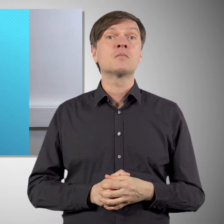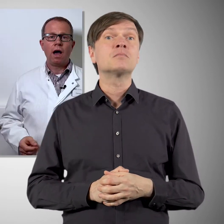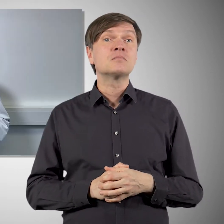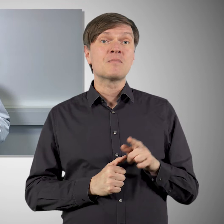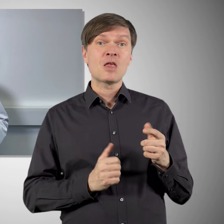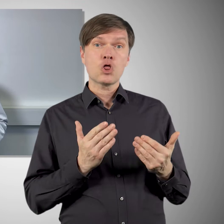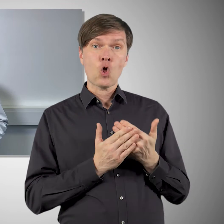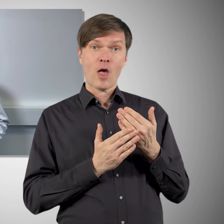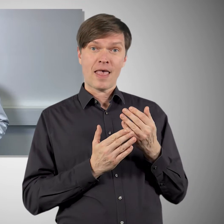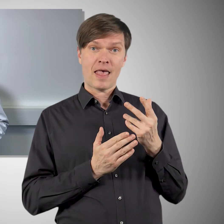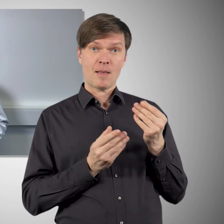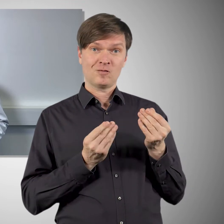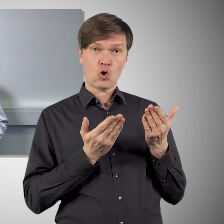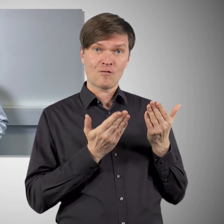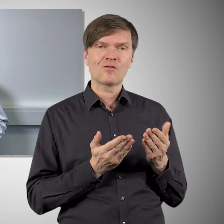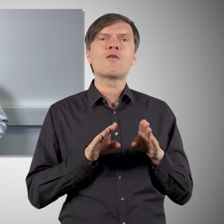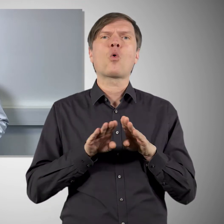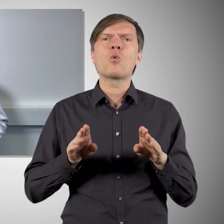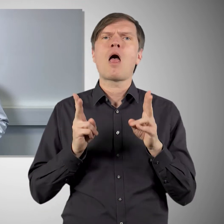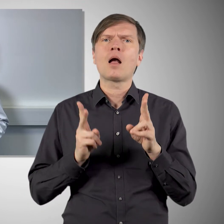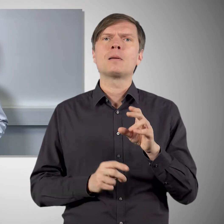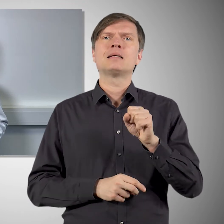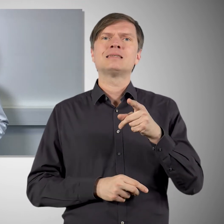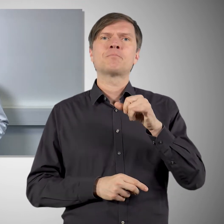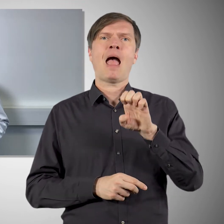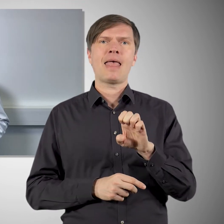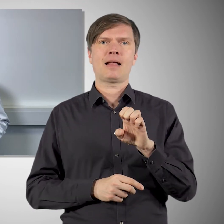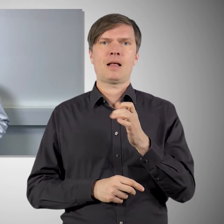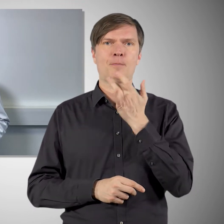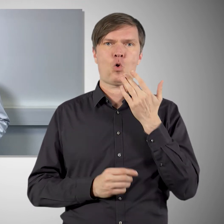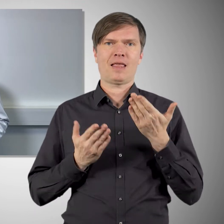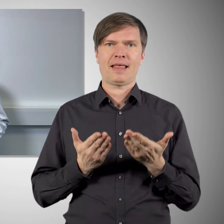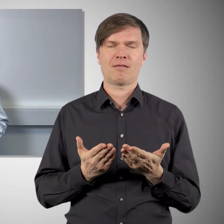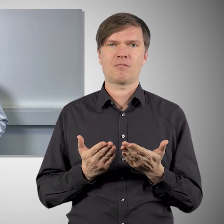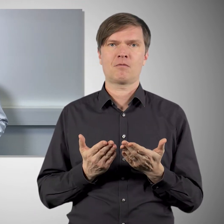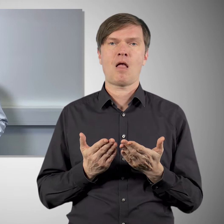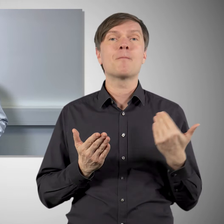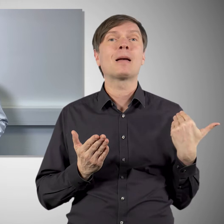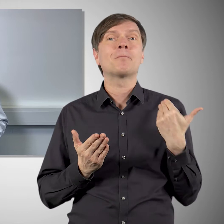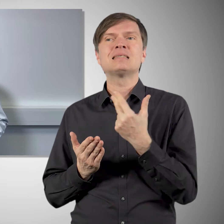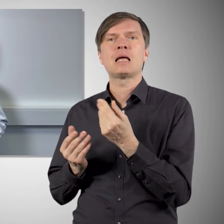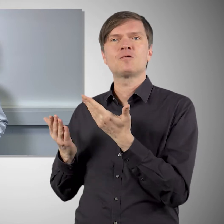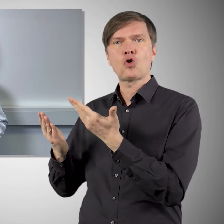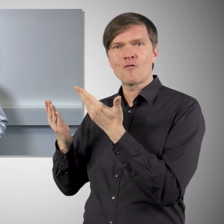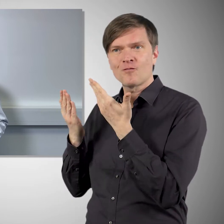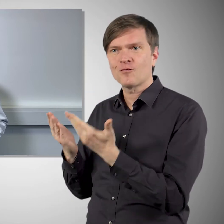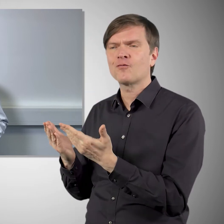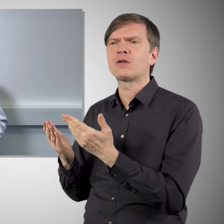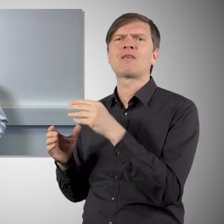Auch der neue Impfstoff von Novavax basiert auf dem Spike-Protein. Aber im Gegensatz zu den bisherigen Corona-Impfstoffen